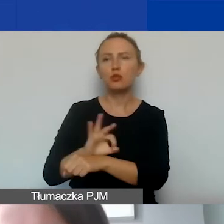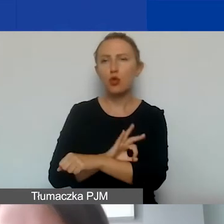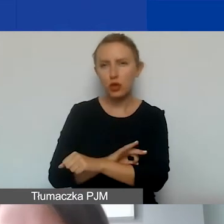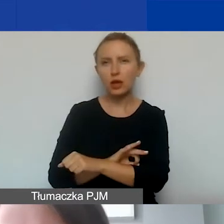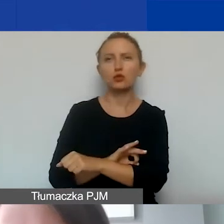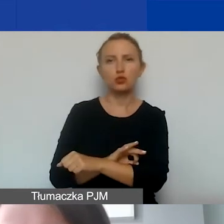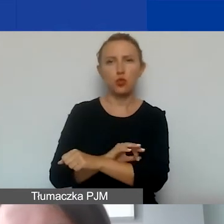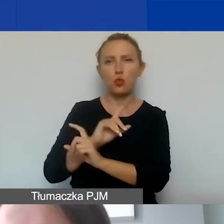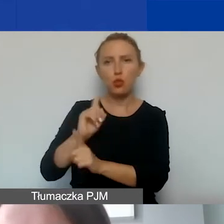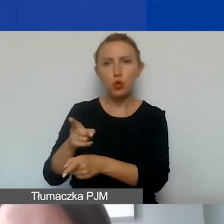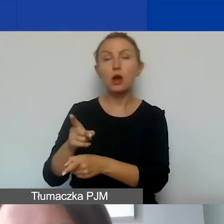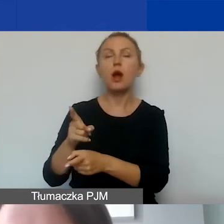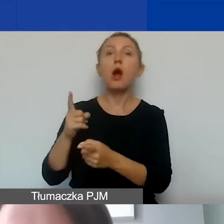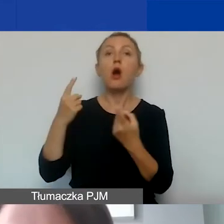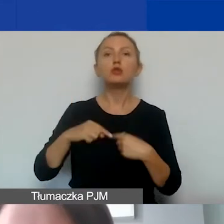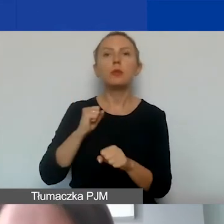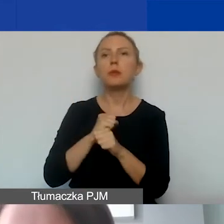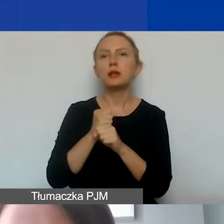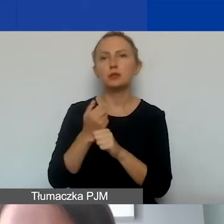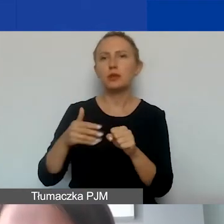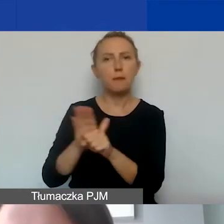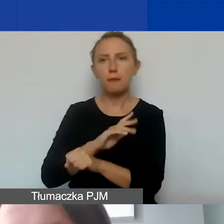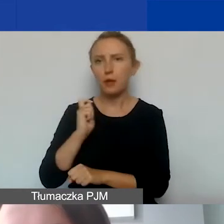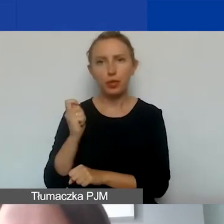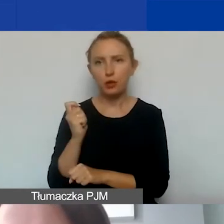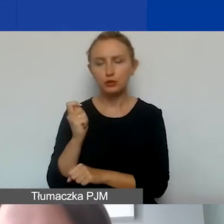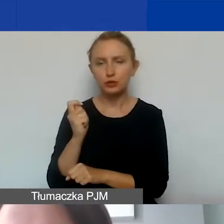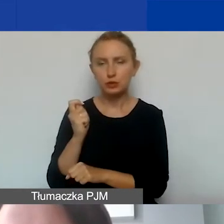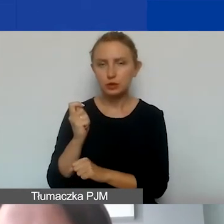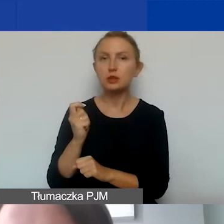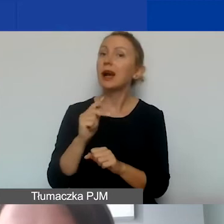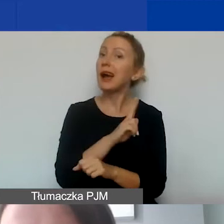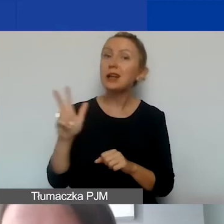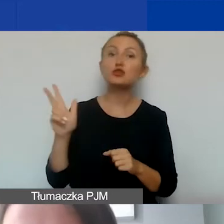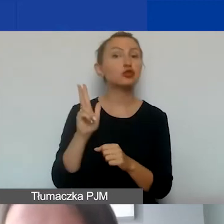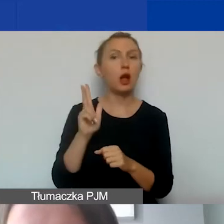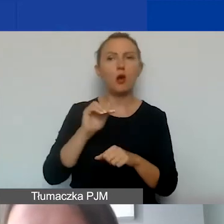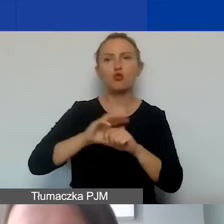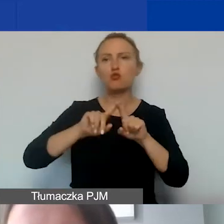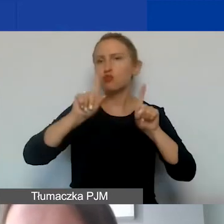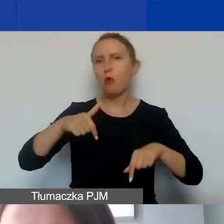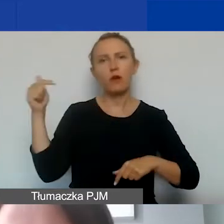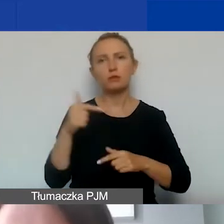w przypadku osób, które pracują w niepełnym wymiarze czasu pracy. Każda taka umowa musi zawierać zadania,